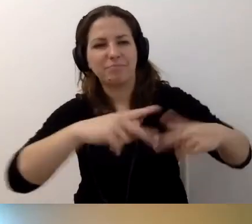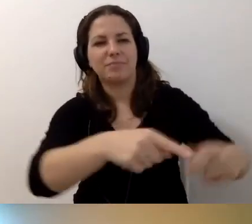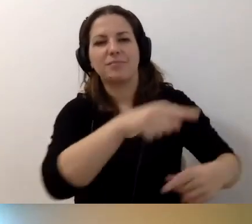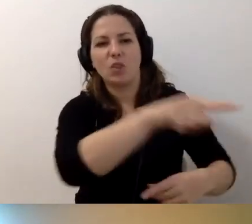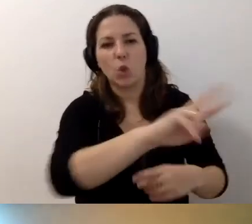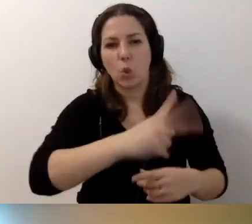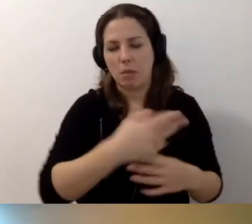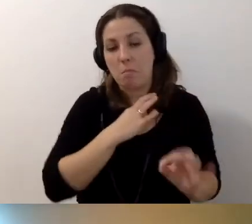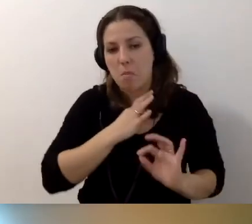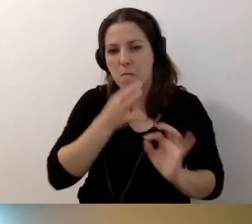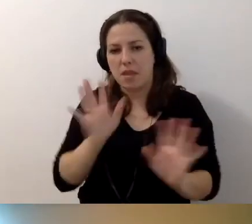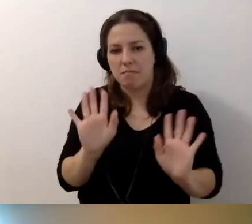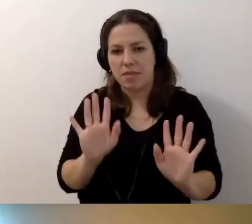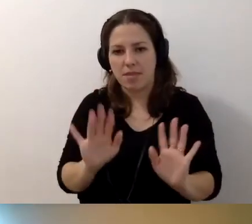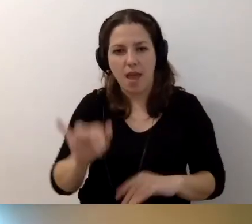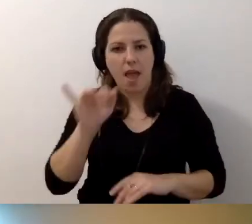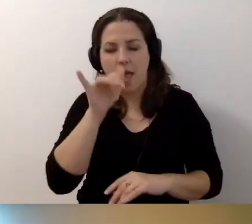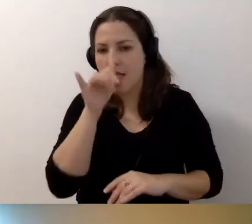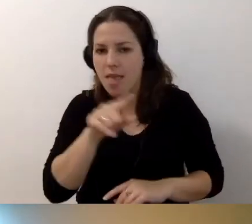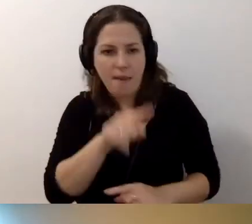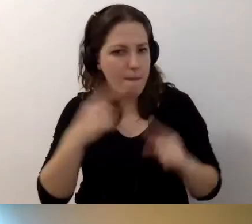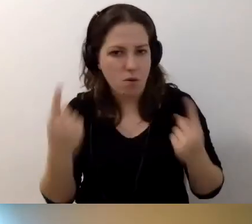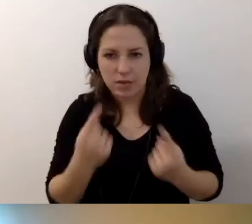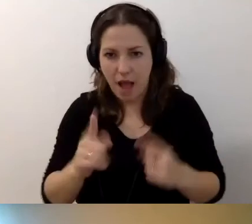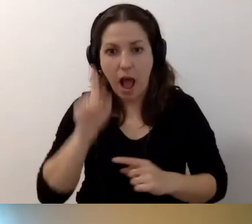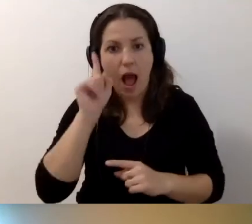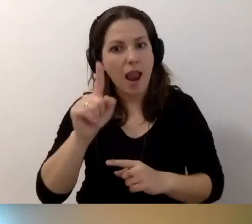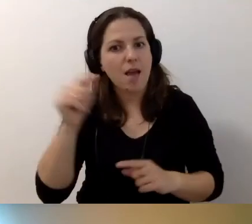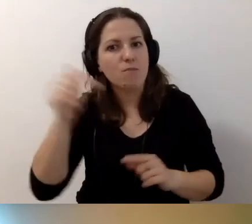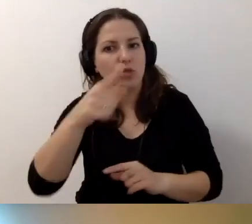Może się zdarzyć. Ale proszę być świadomym,